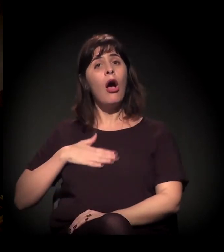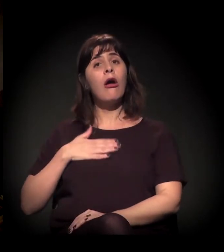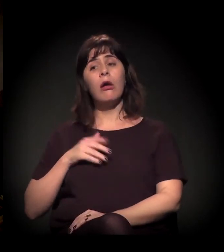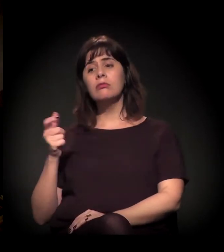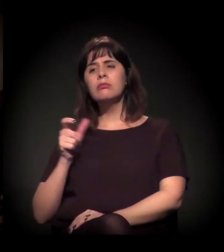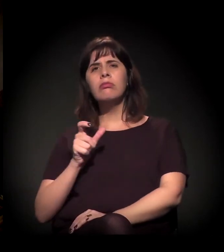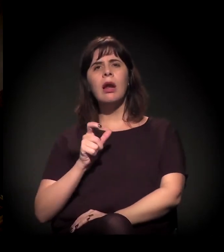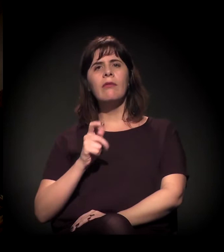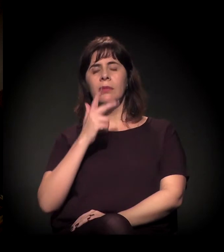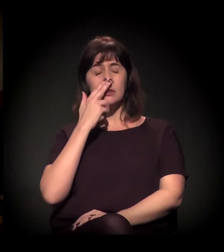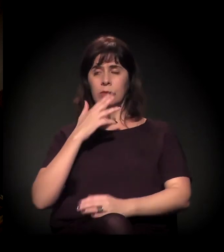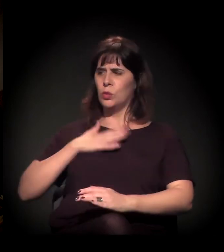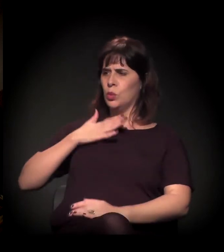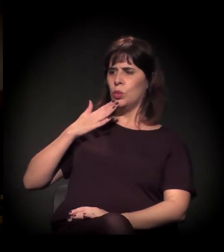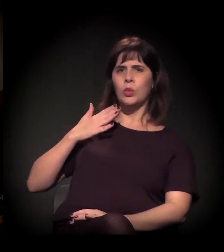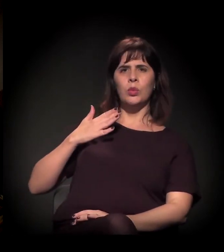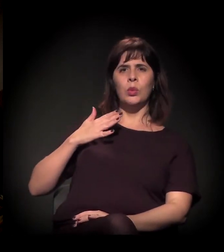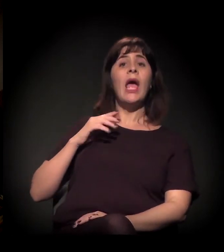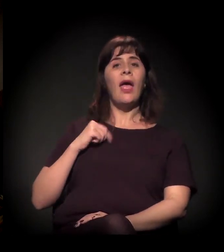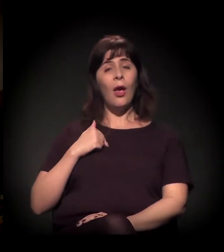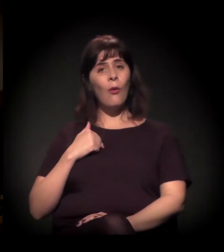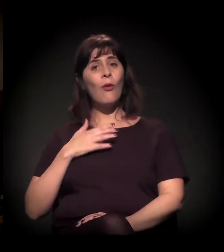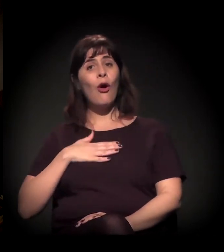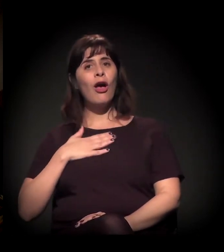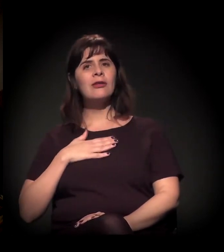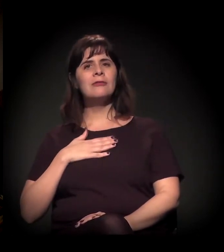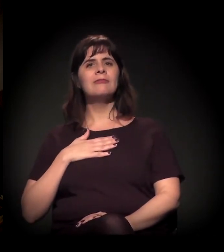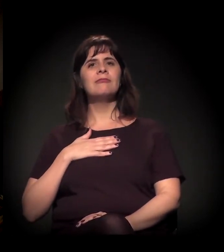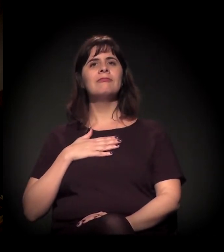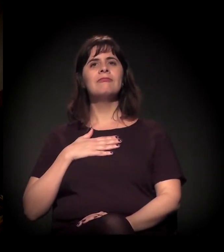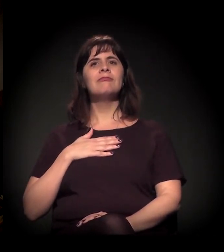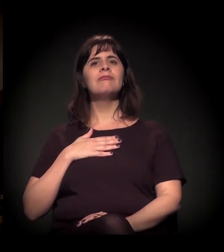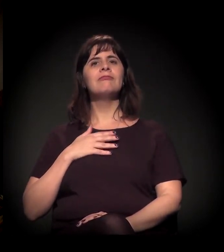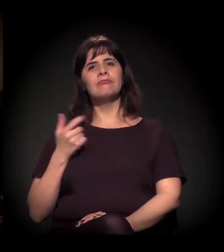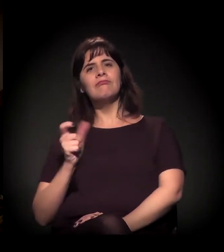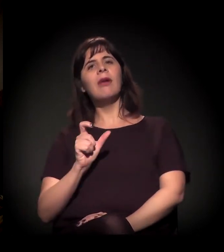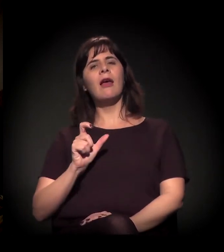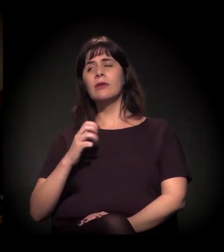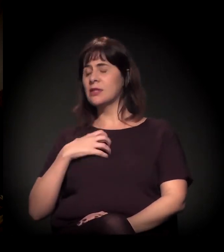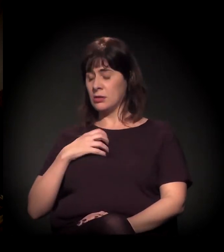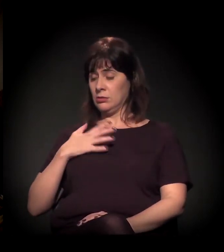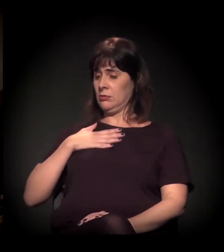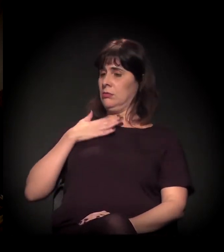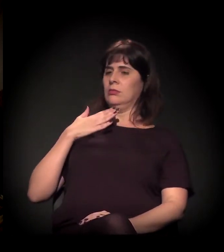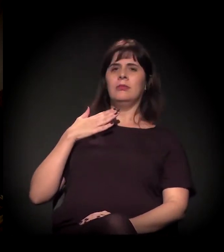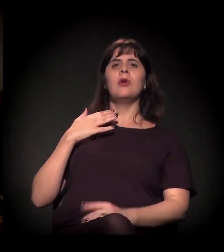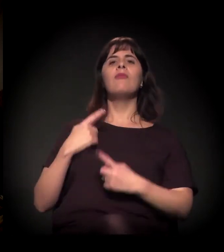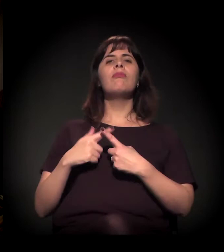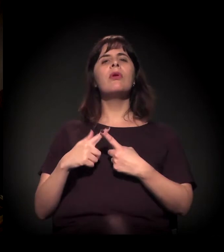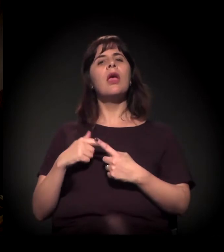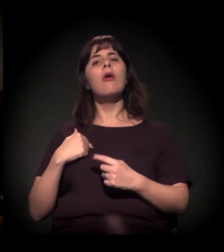Dentro da A Craco Resiste, eu sou um dos maiores defensores disso. De falar Cracolândia?